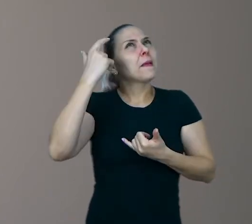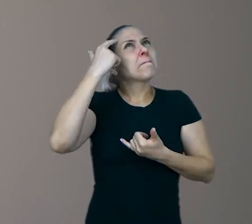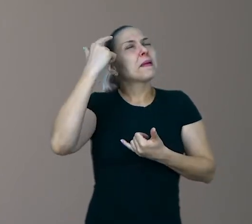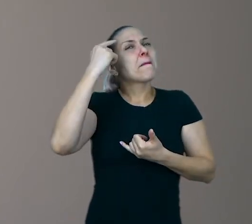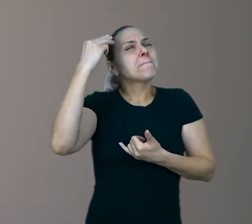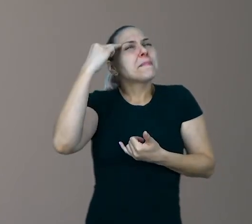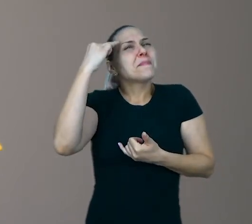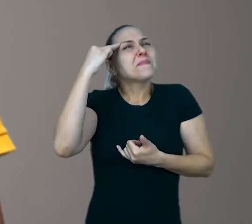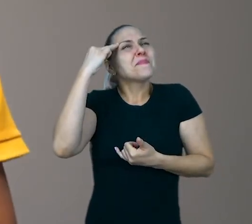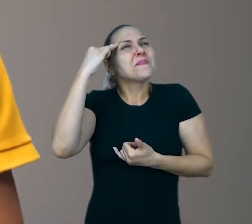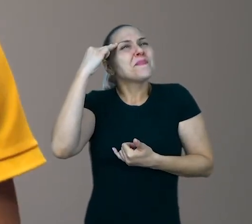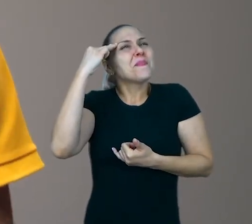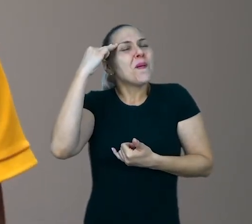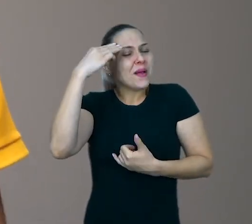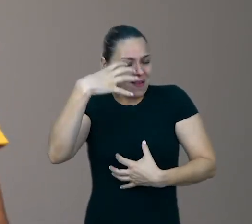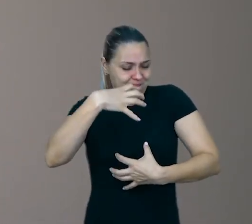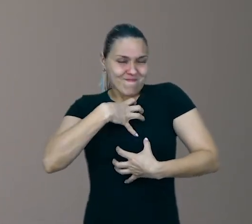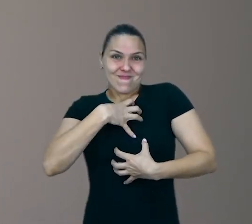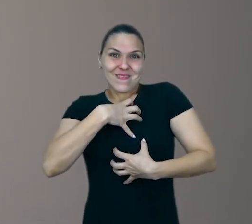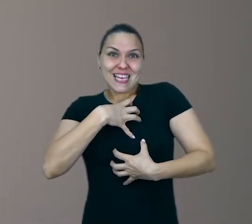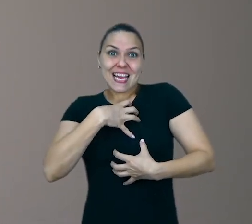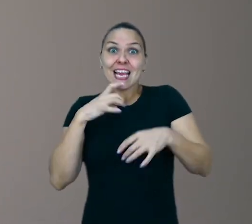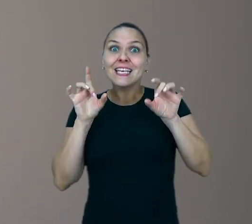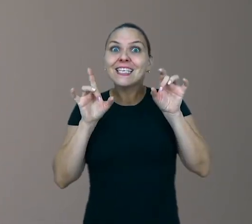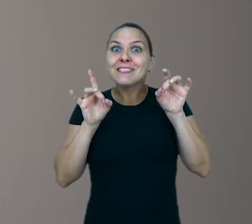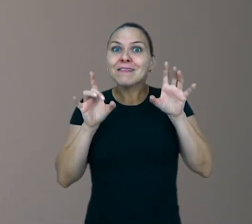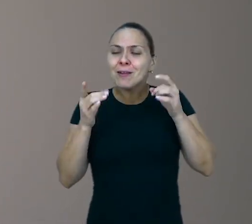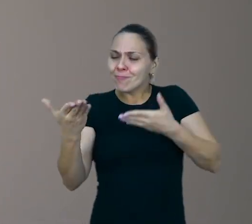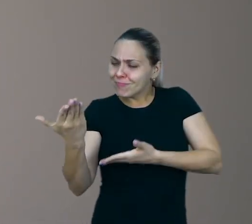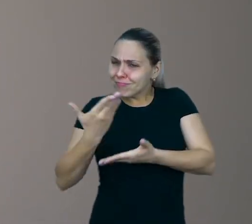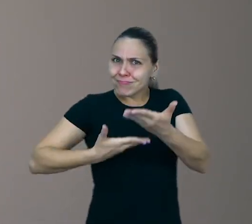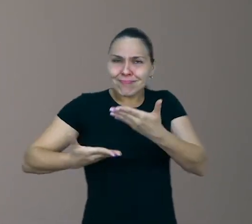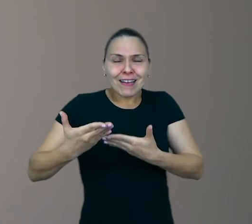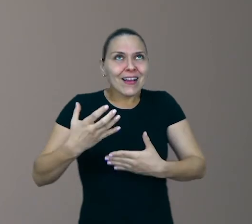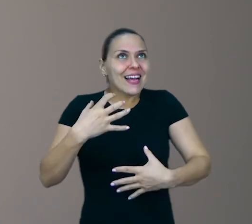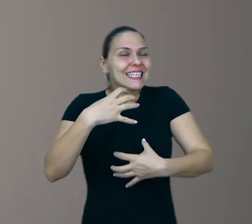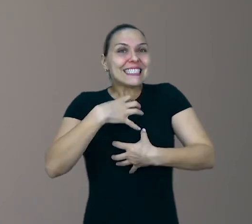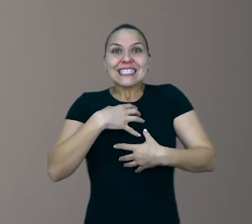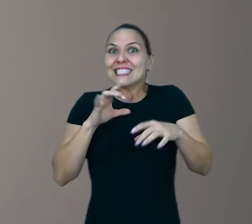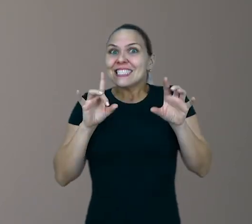elas ganham significado especial quando a gente compartilha com eles, eles percebem isso.